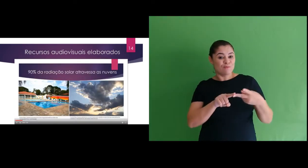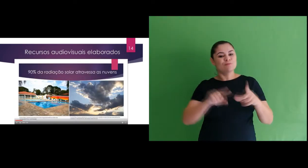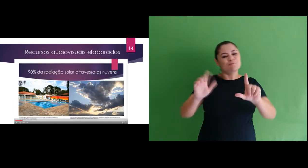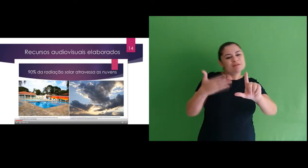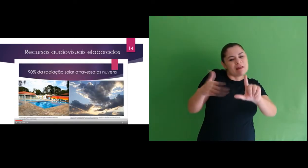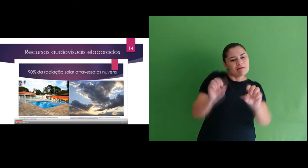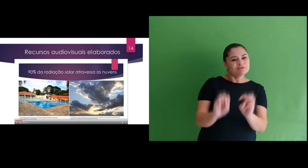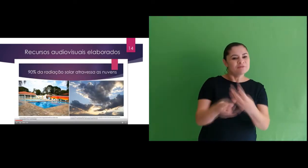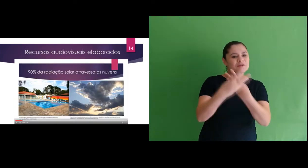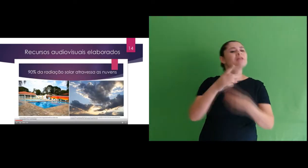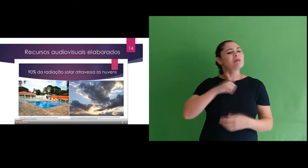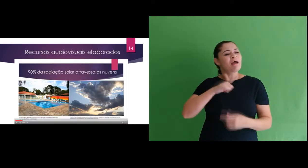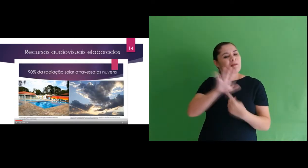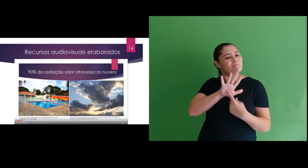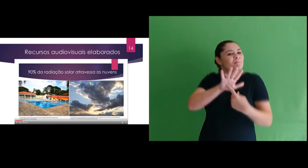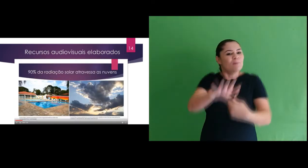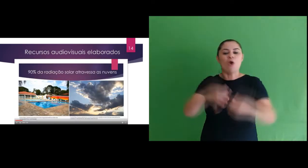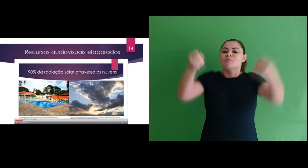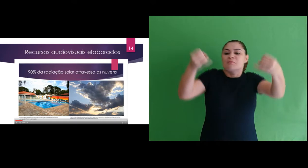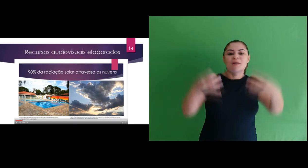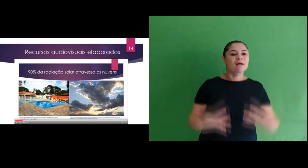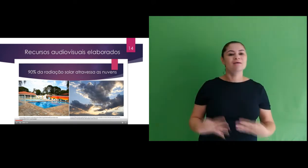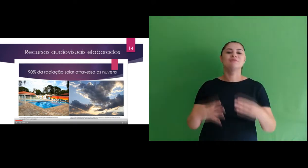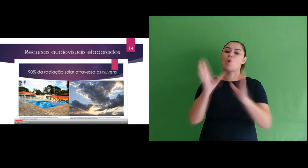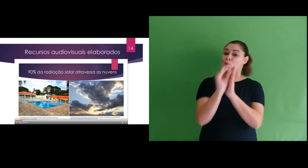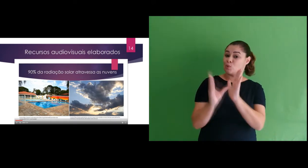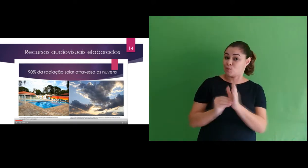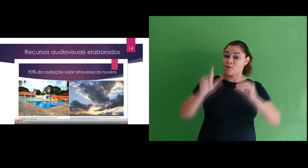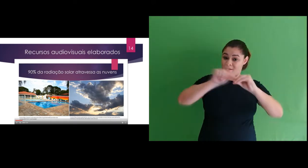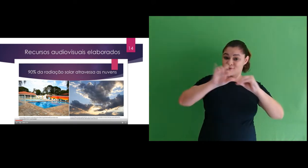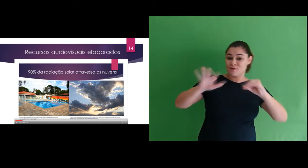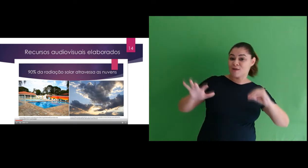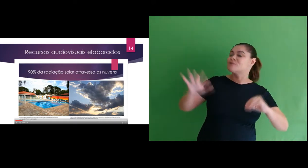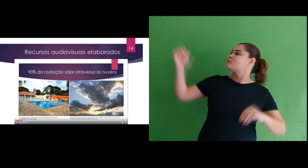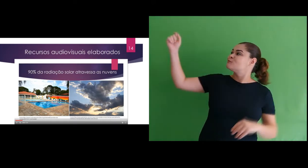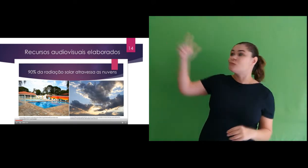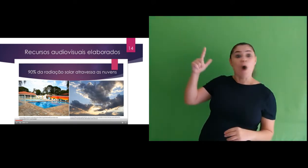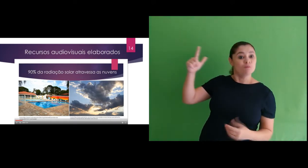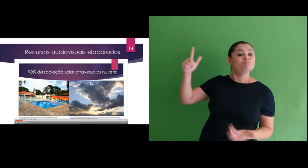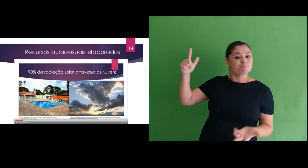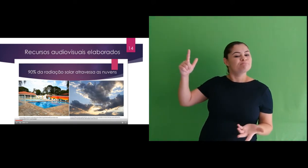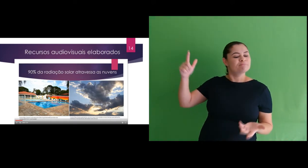O segundo slide dava continuidade na explicação do conteúdo sobre radiação solar,